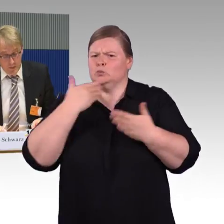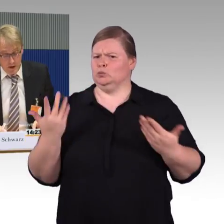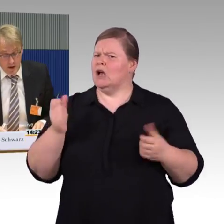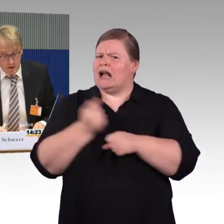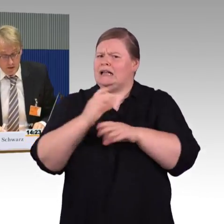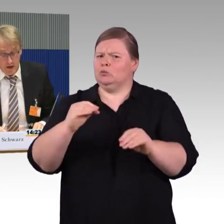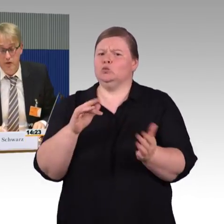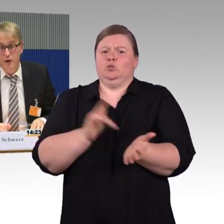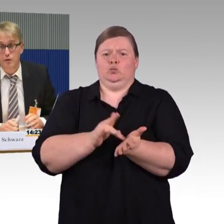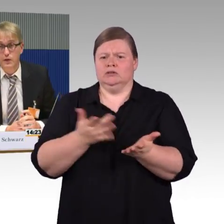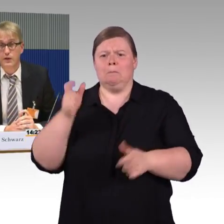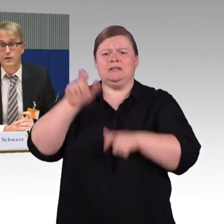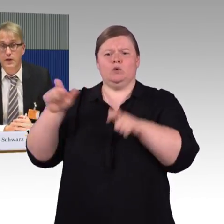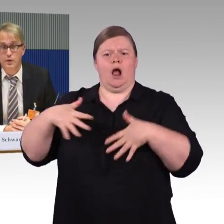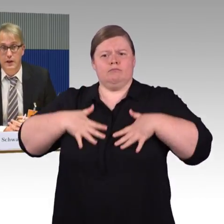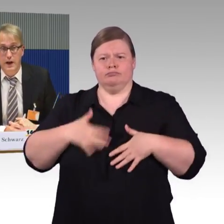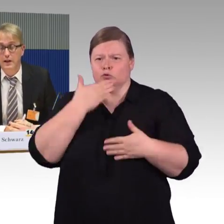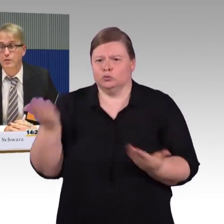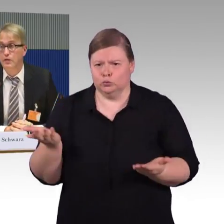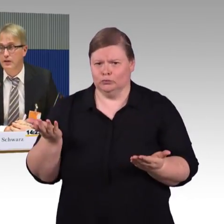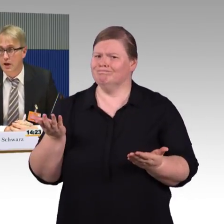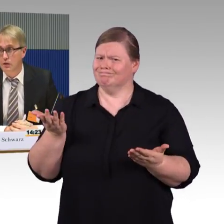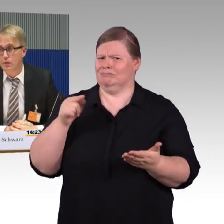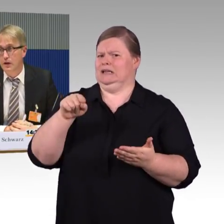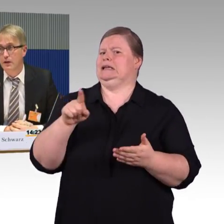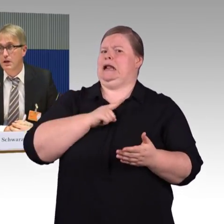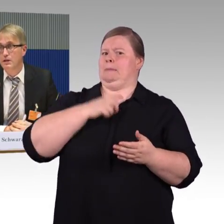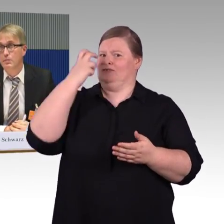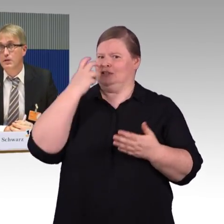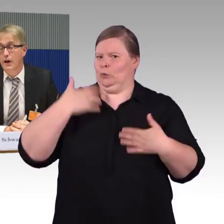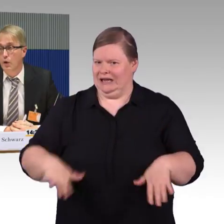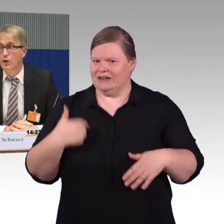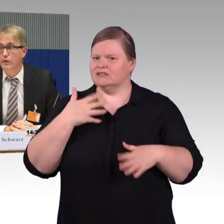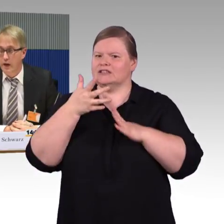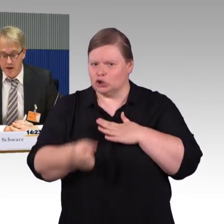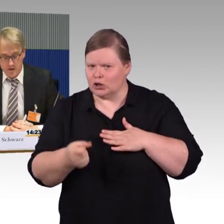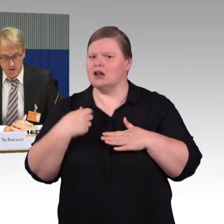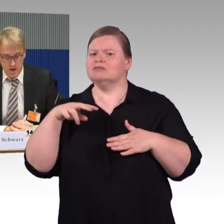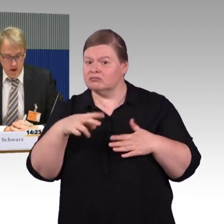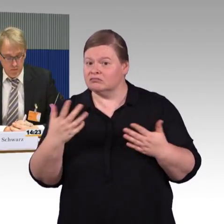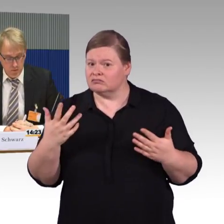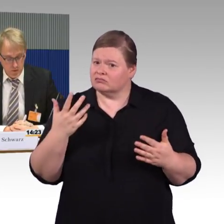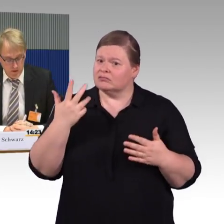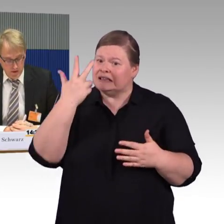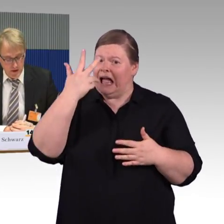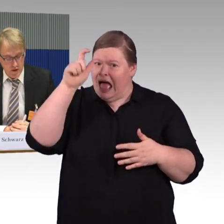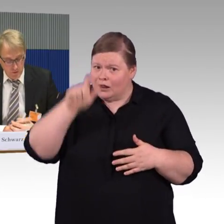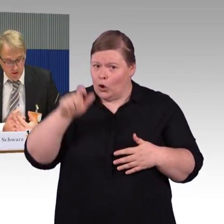aber es ist wichtig, das Personal damit vertraut zu machen, damit Fahrgäste mit Mobilitätseinschränkungen,